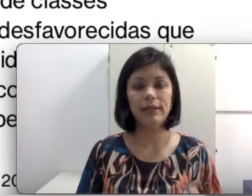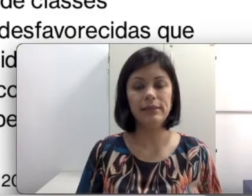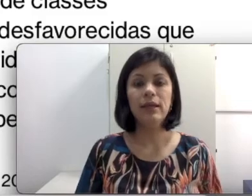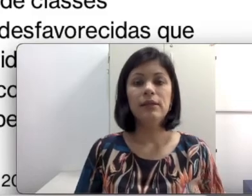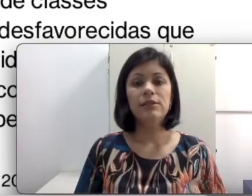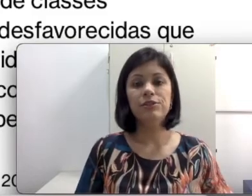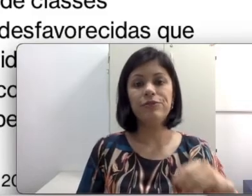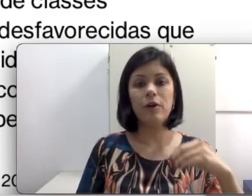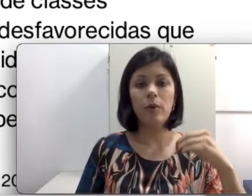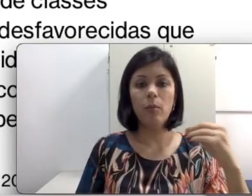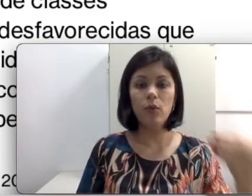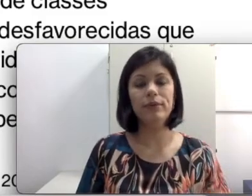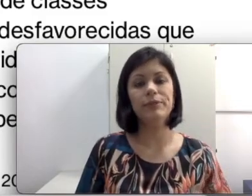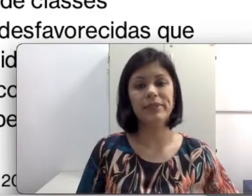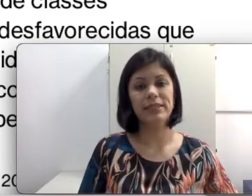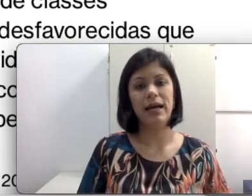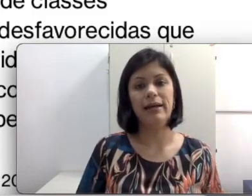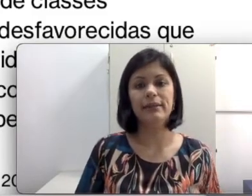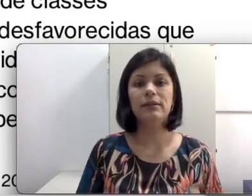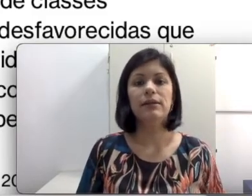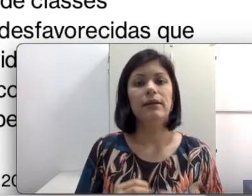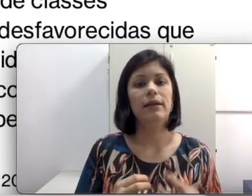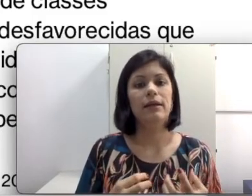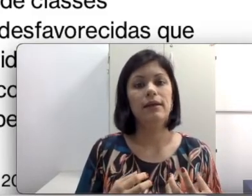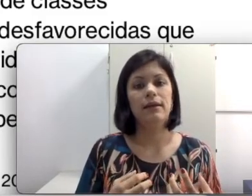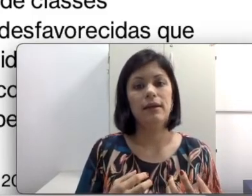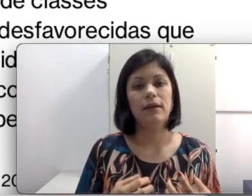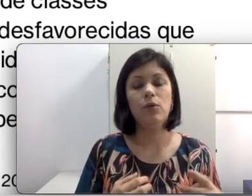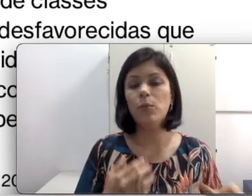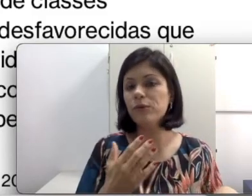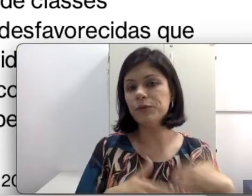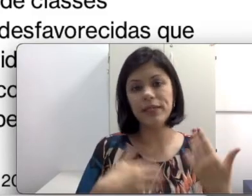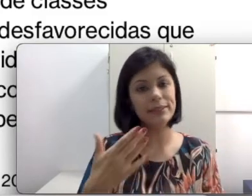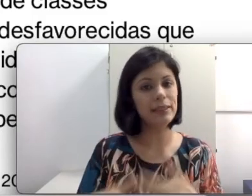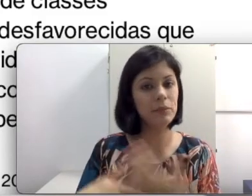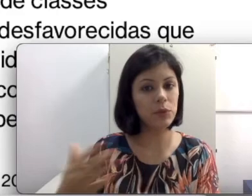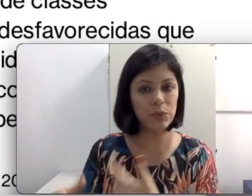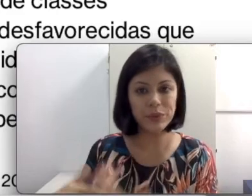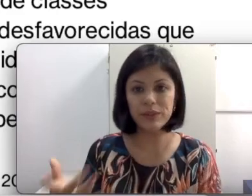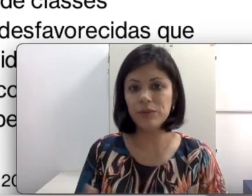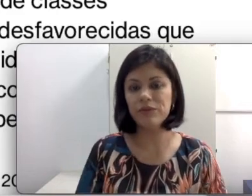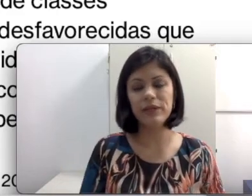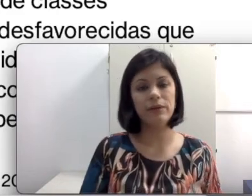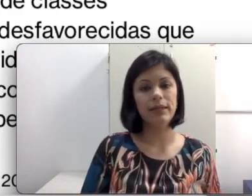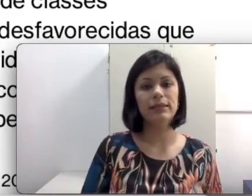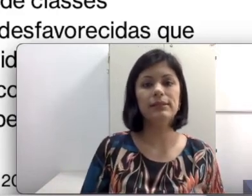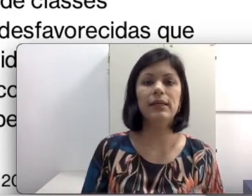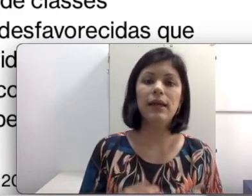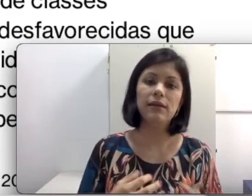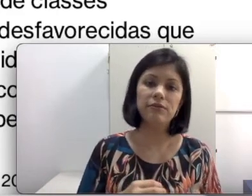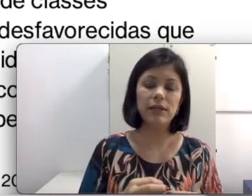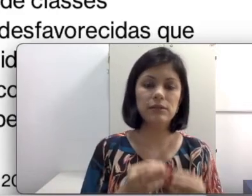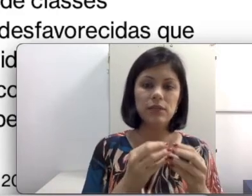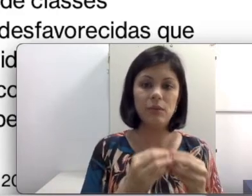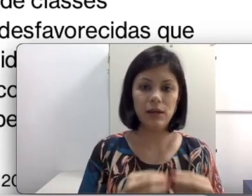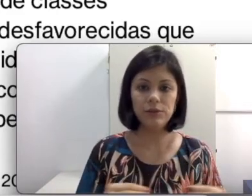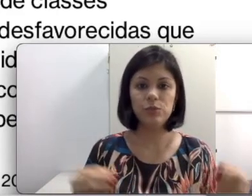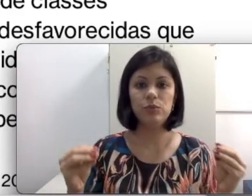acontece de forma muito espaçada, com profissionais que mudam com frequência e não fazem um